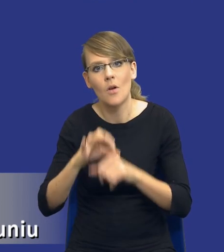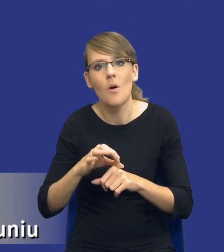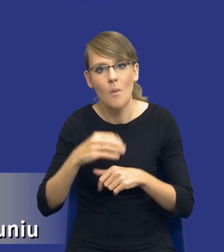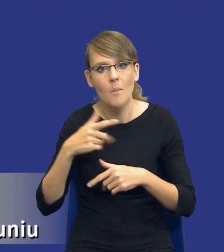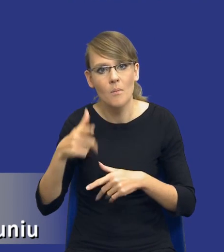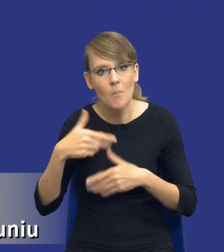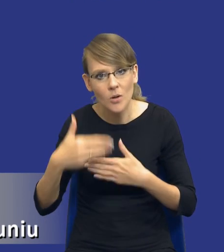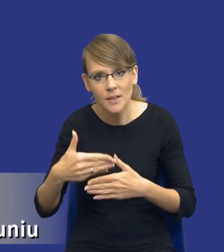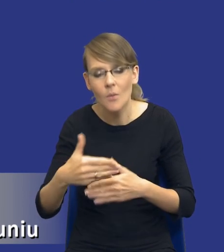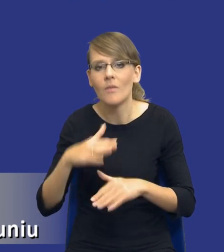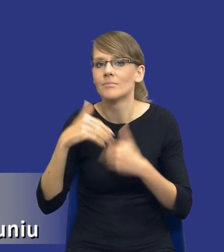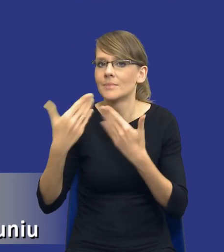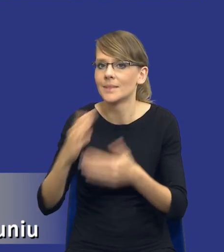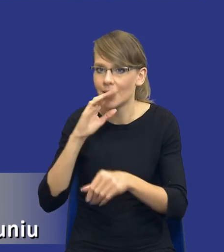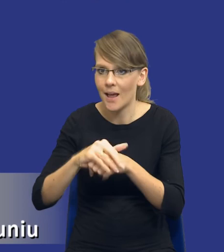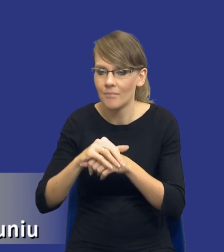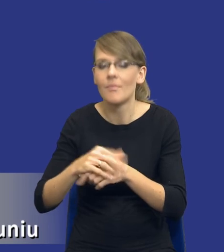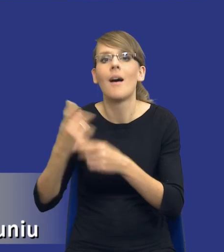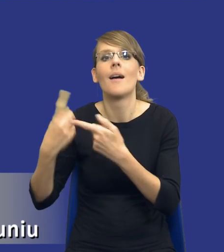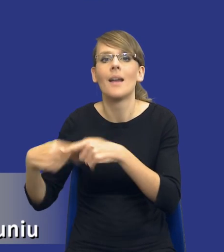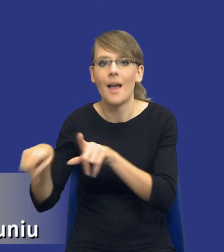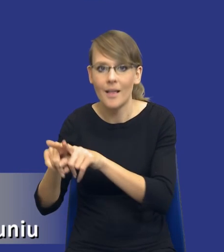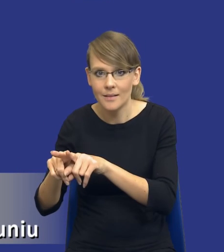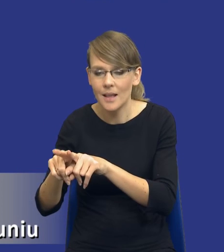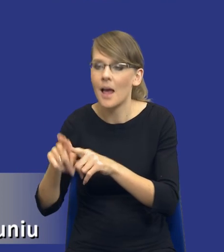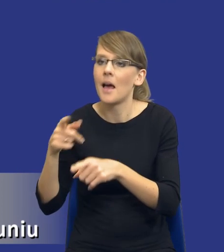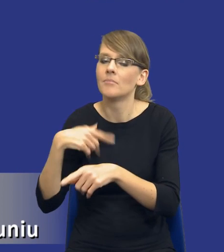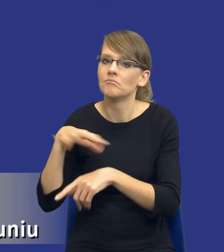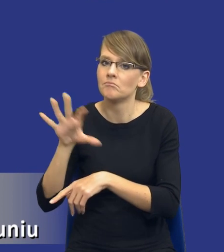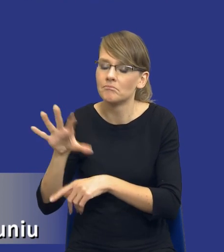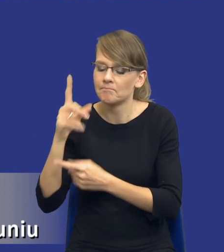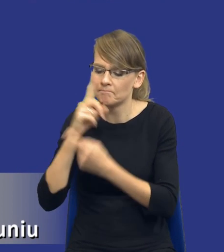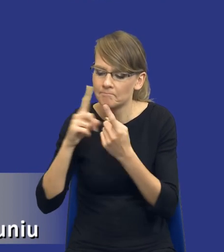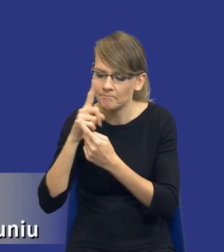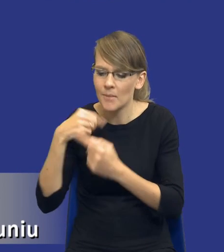zamówienia, do realizacji. Wyciągamy lekcje z tej realizacji i planując kolejne